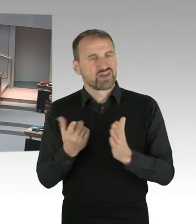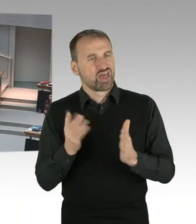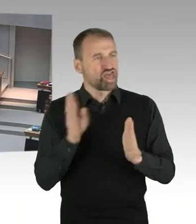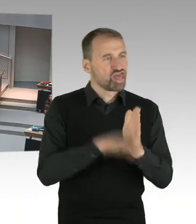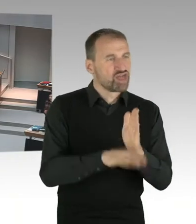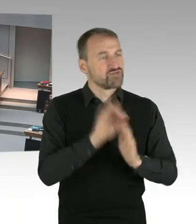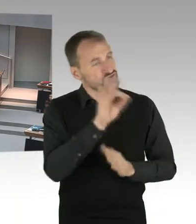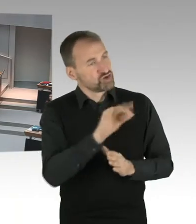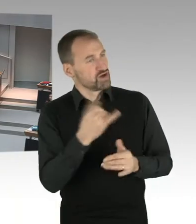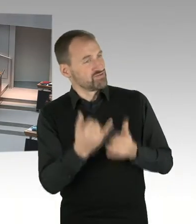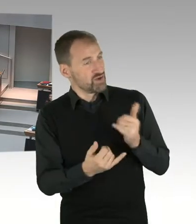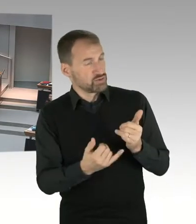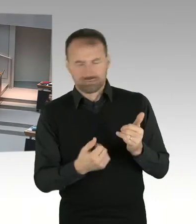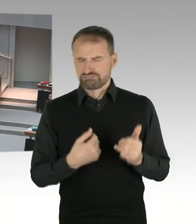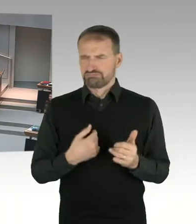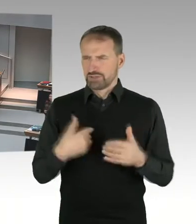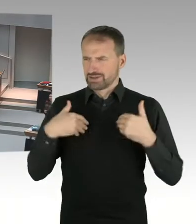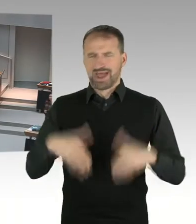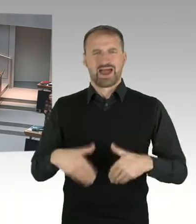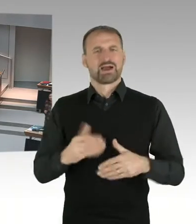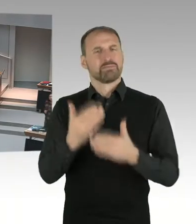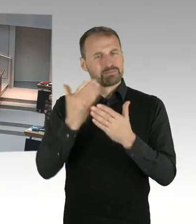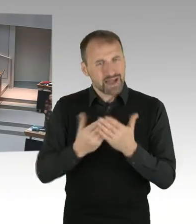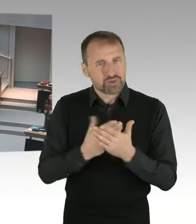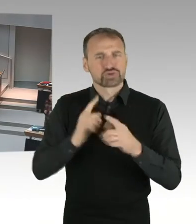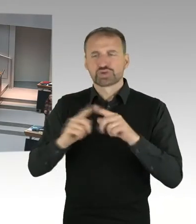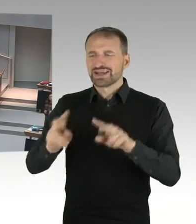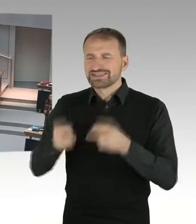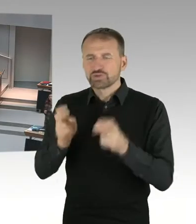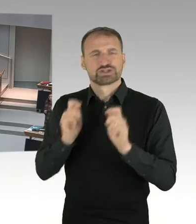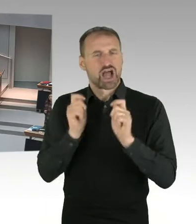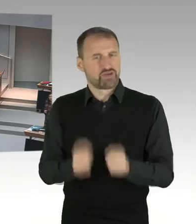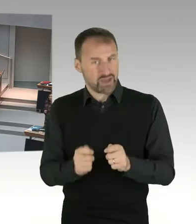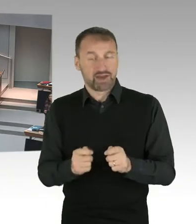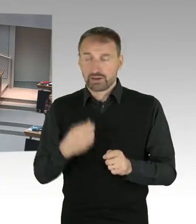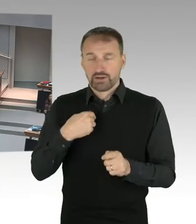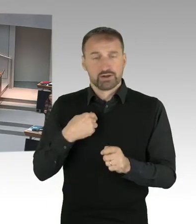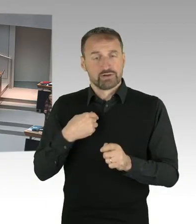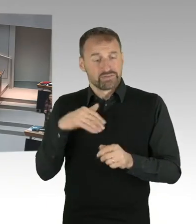Und ich möchte das mal ganz klar sagen, Kinder und Jugendliche sollen in Schulen lernen, in einem neutralen Raum.